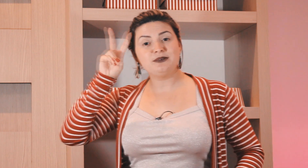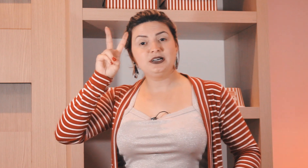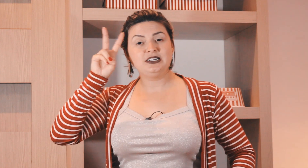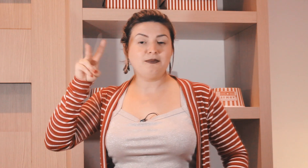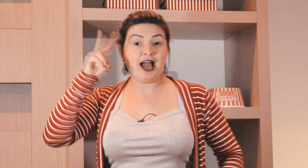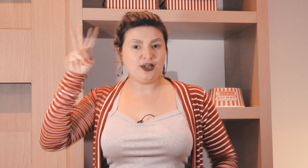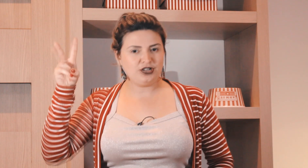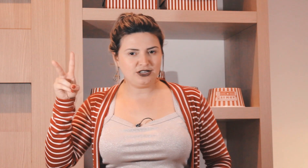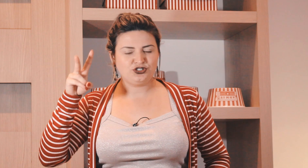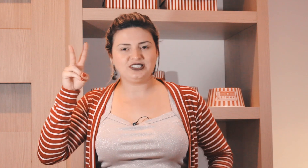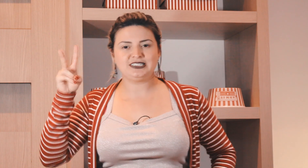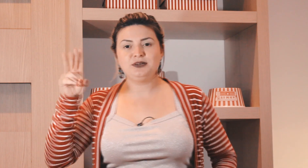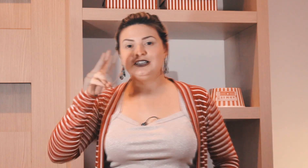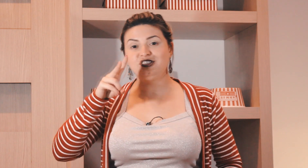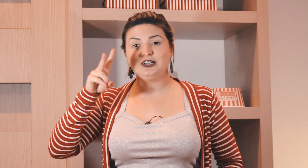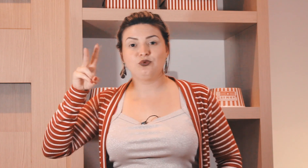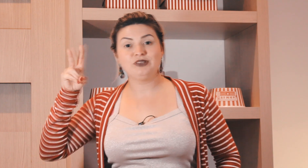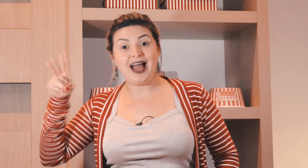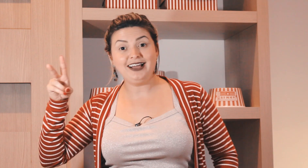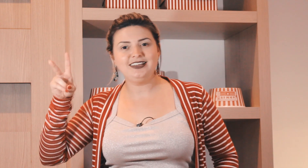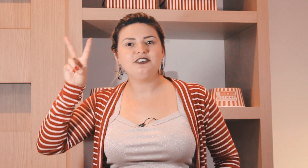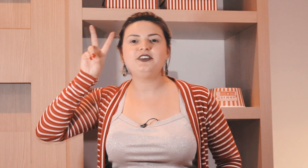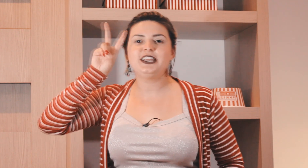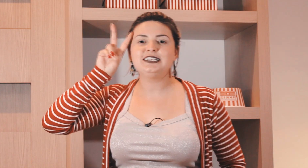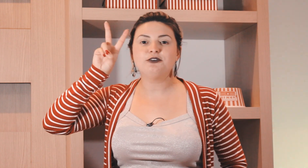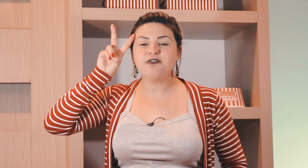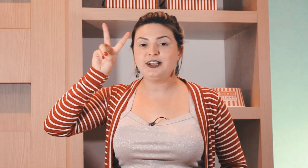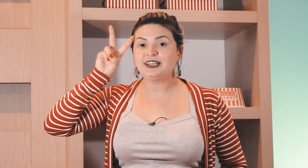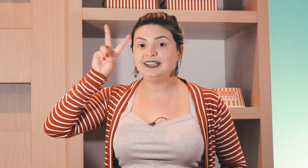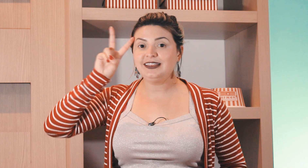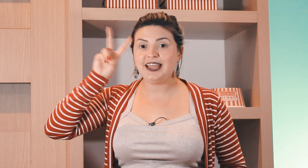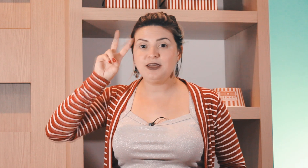os dias da semana a maioria dos dias da semana de segunda a quinta-feira eles são feitos aqui na